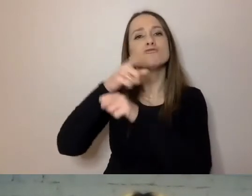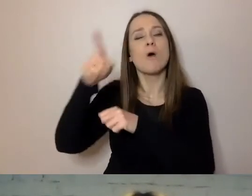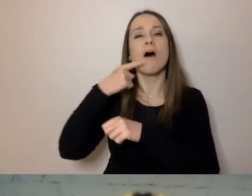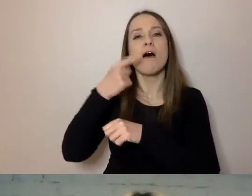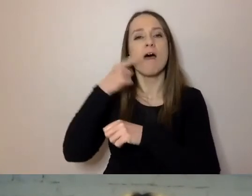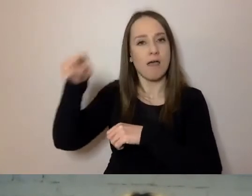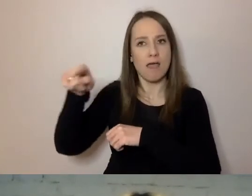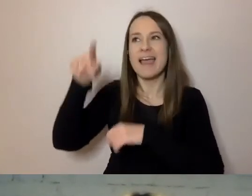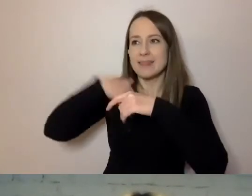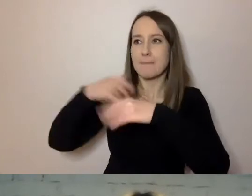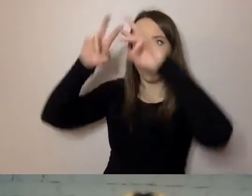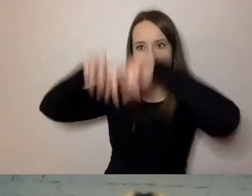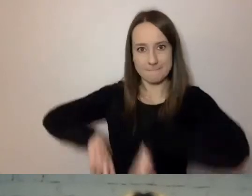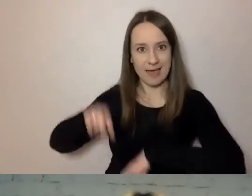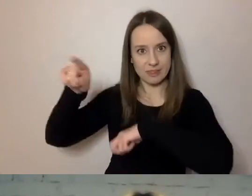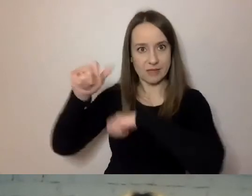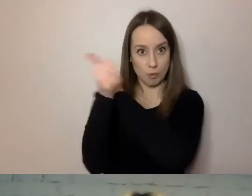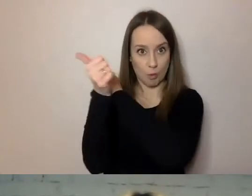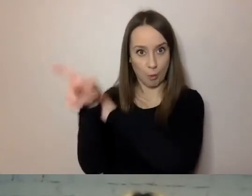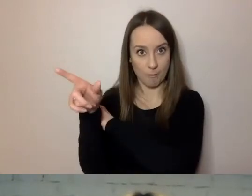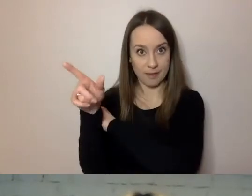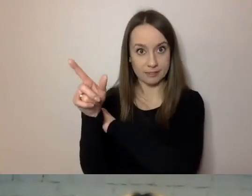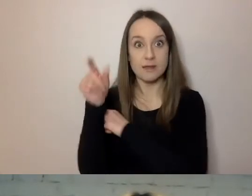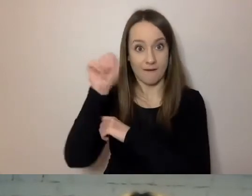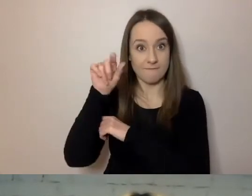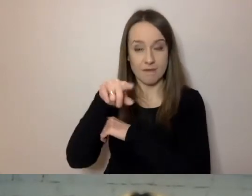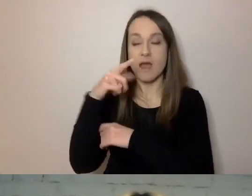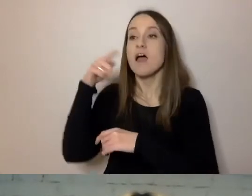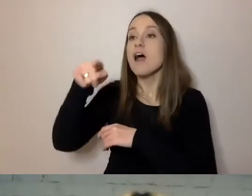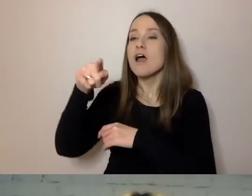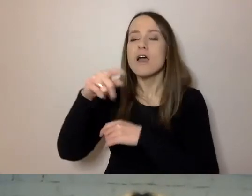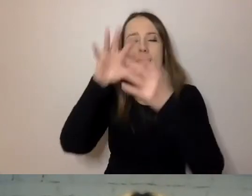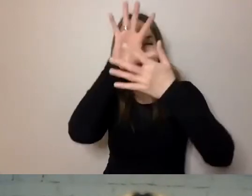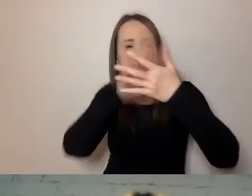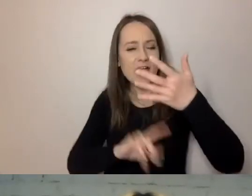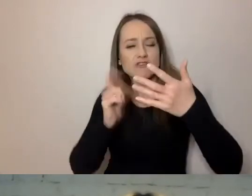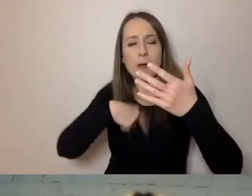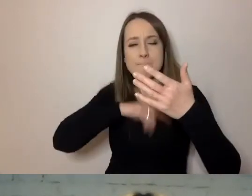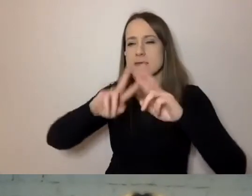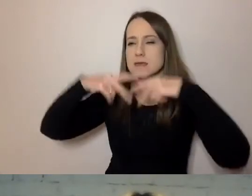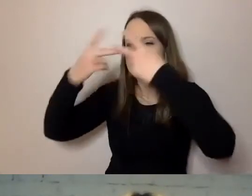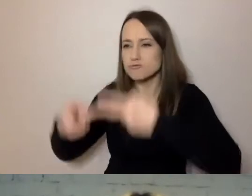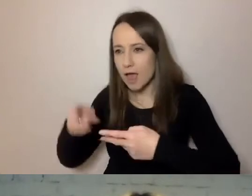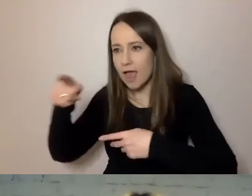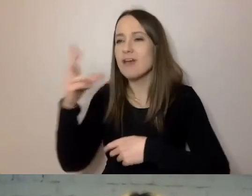Badanie wykazało, że żeby zrozumieć treści przez nas przekazywane, trzeba mieć nie tylko wyższe wykształcenie,